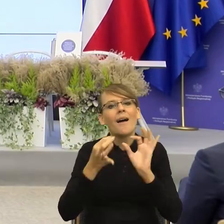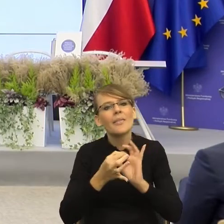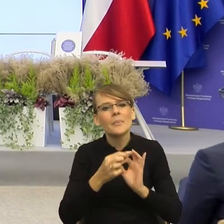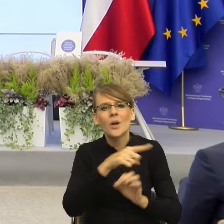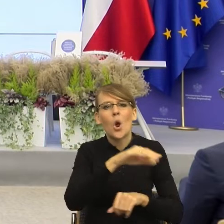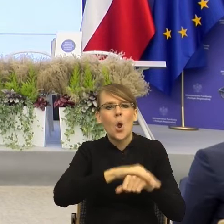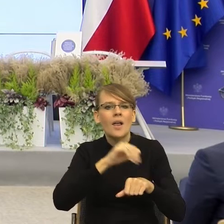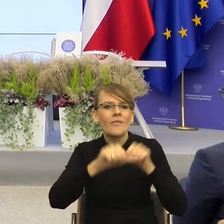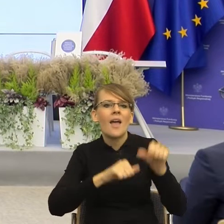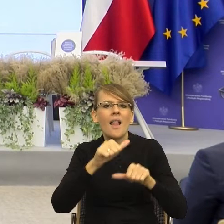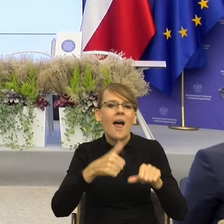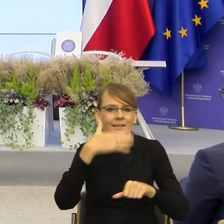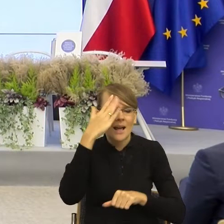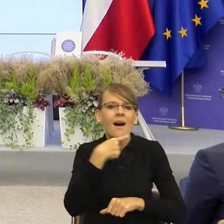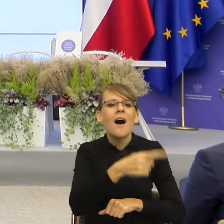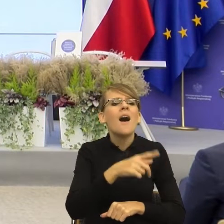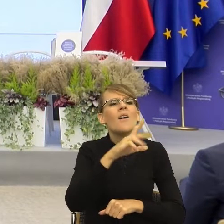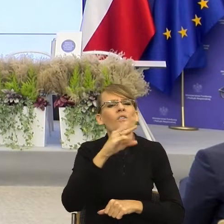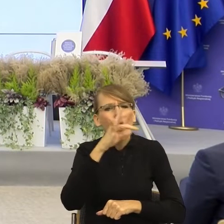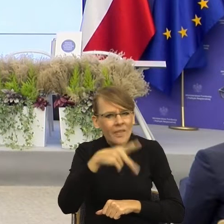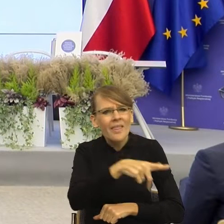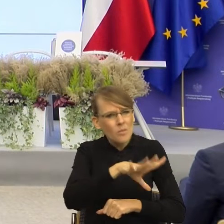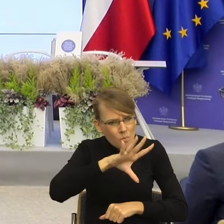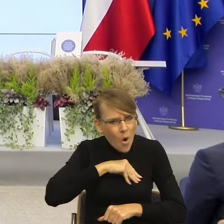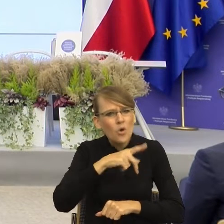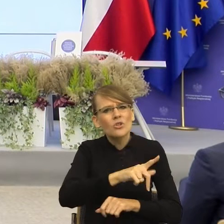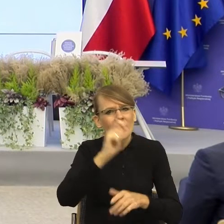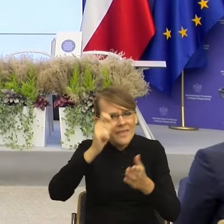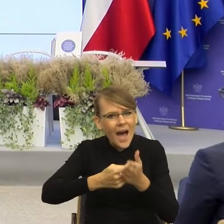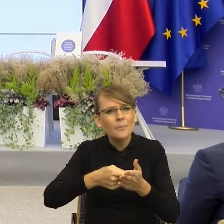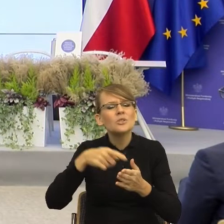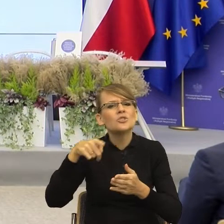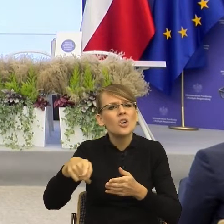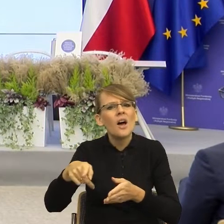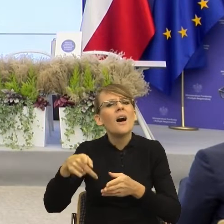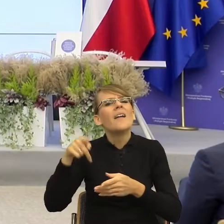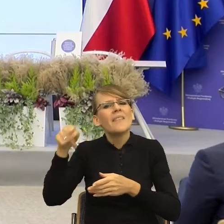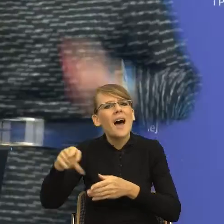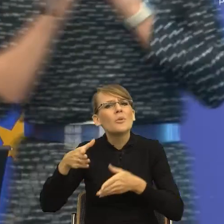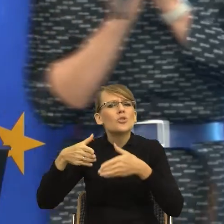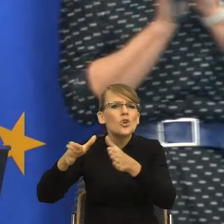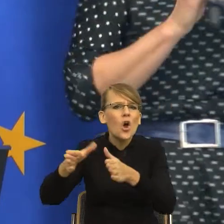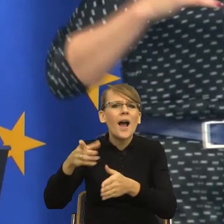"Wojtku, czy mógłbyś dokonać nabycia na drodze przeprowadzenia transakcji kupna sprzedaży sojowego latte?", to zobaczcie Państwo, oczywiście